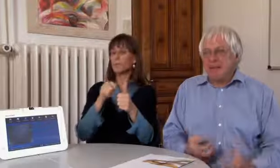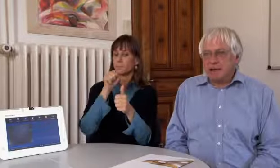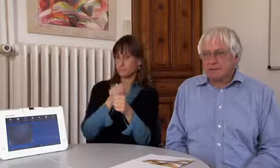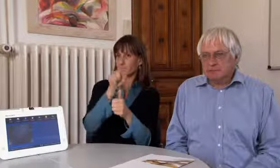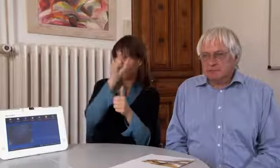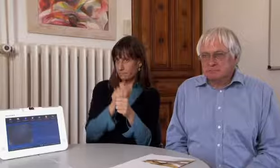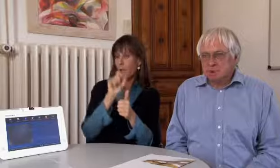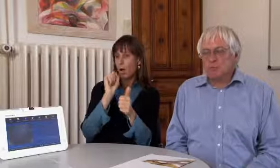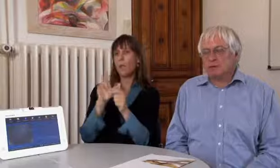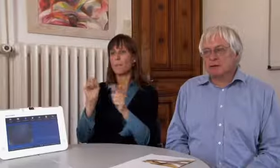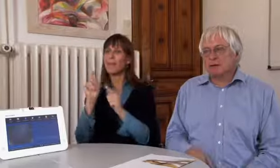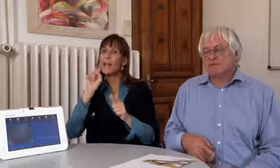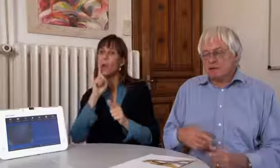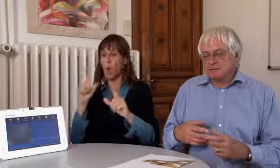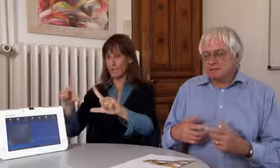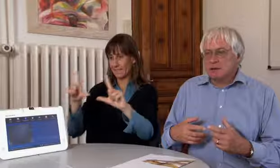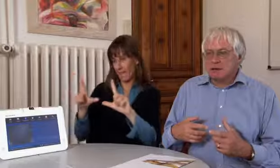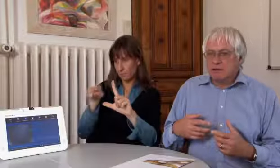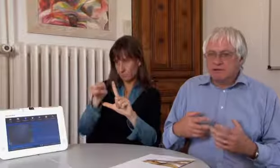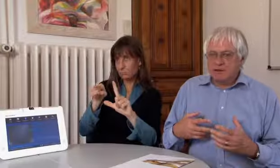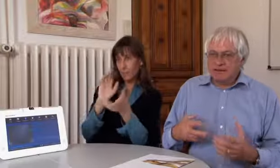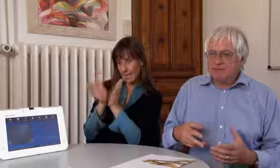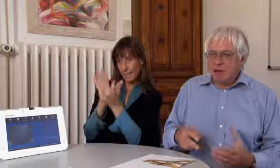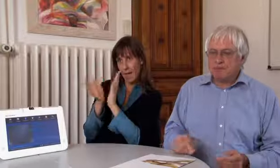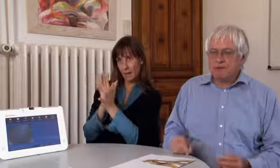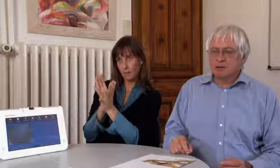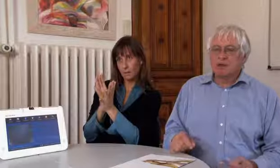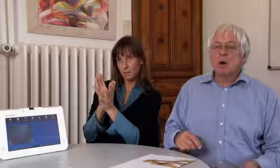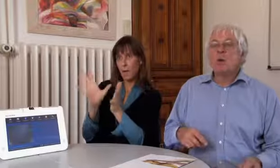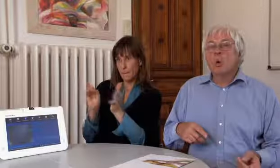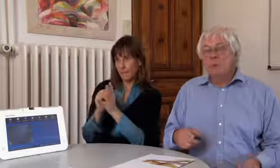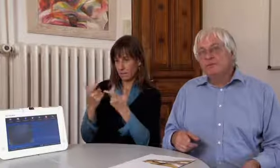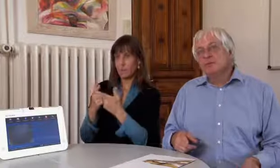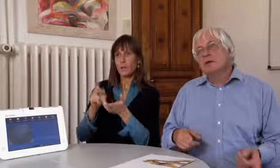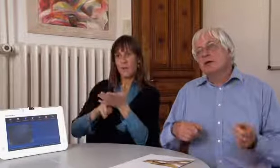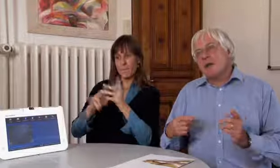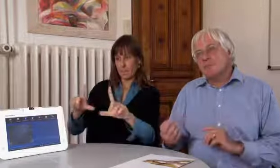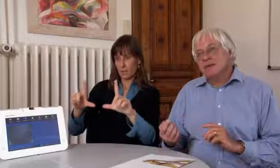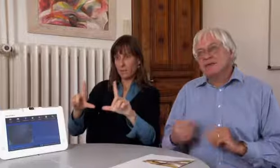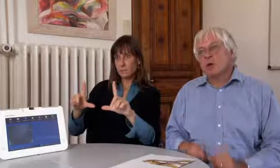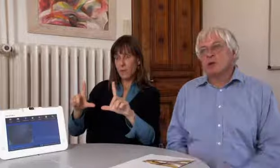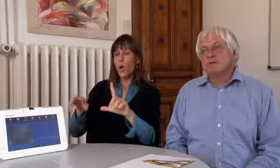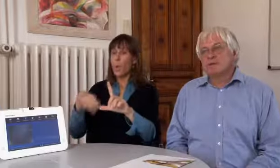die mit den Gehörlosen gebärden, über das VPAD